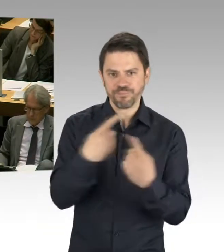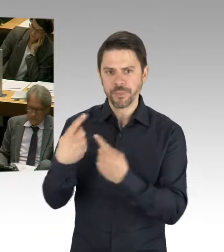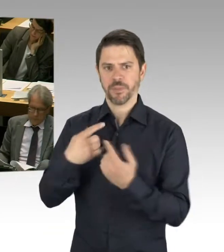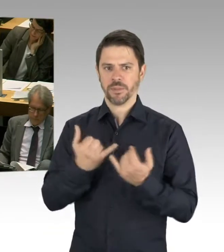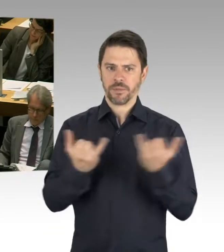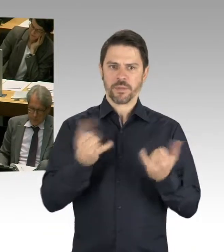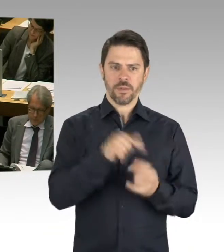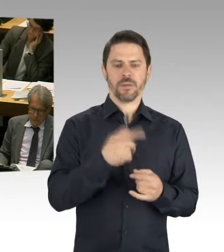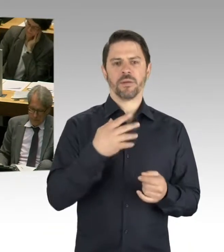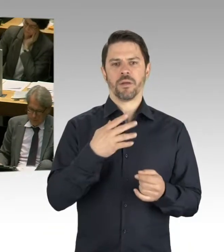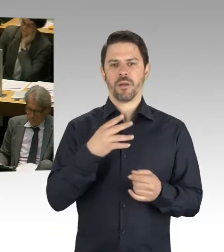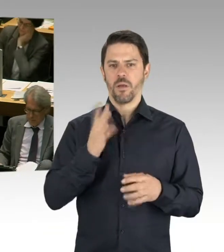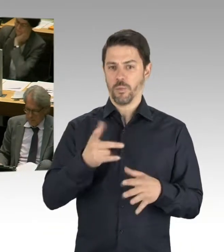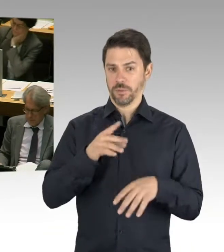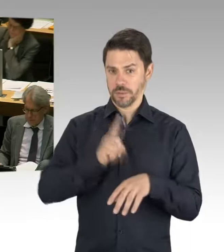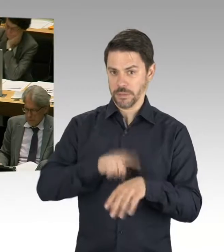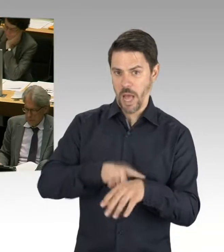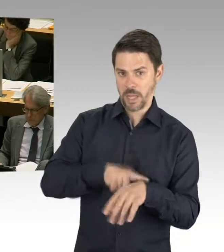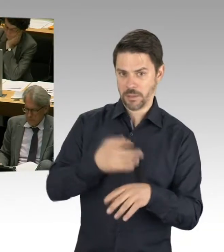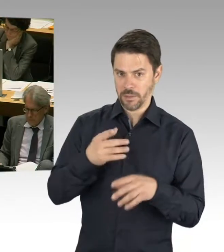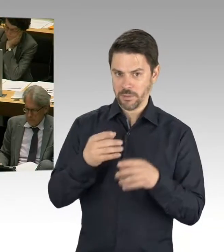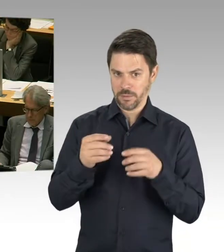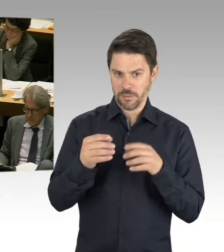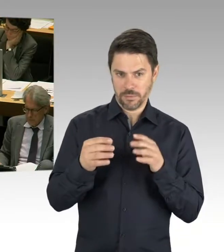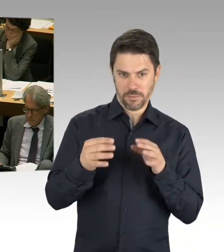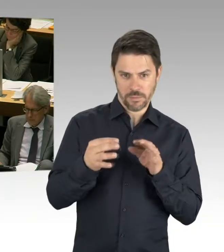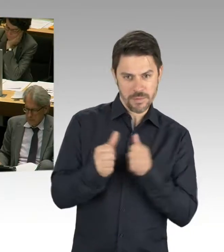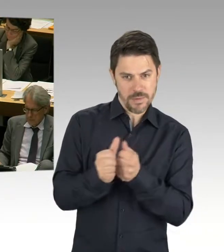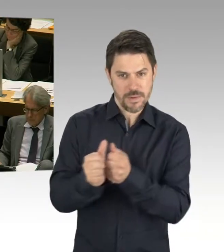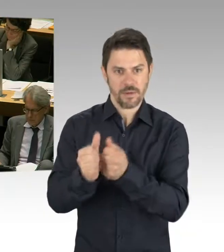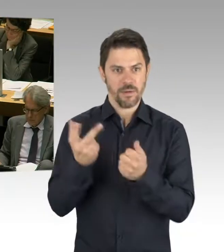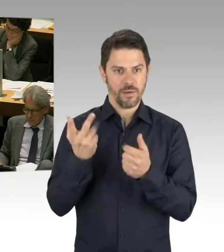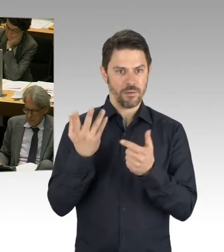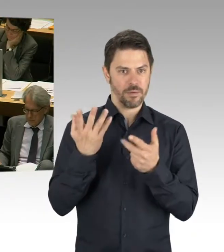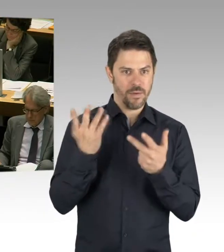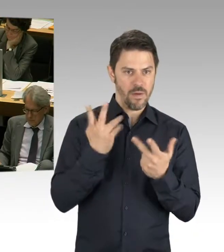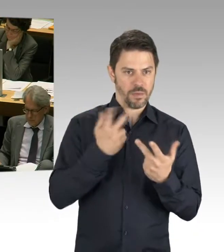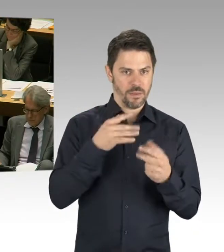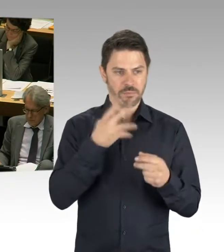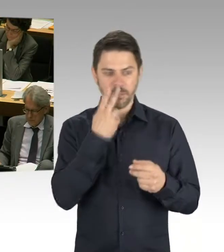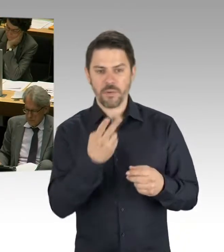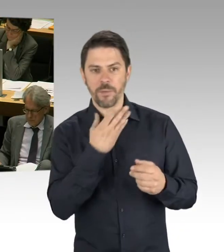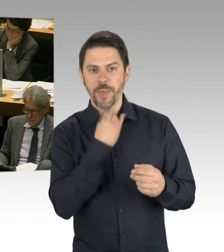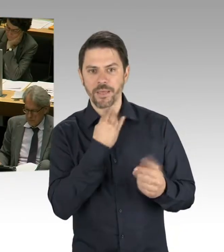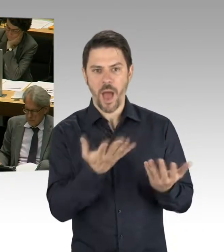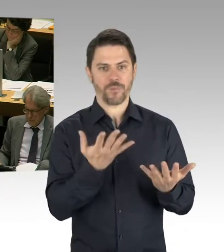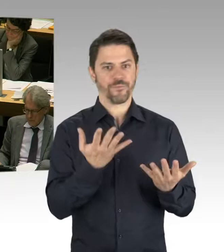weiter entwickeln und all diese Punkte. Und es war auch richtig, dass wir trotz der Zuständigkeiten im Land Berlin,